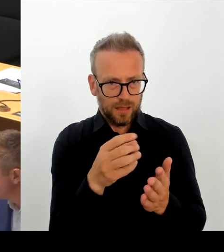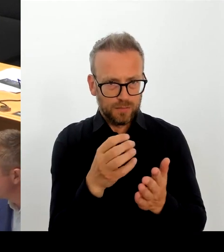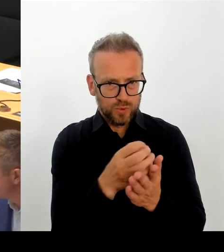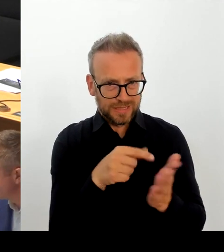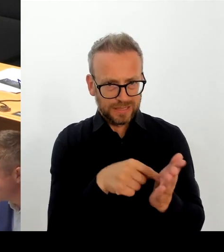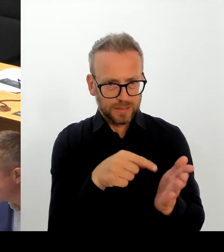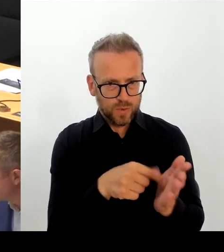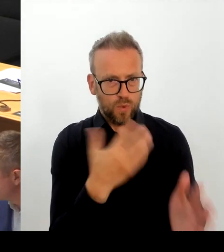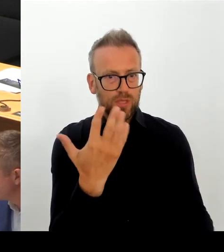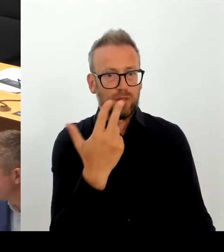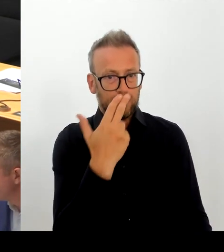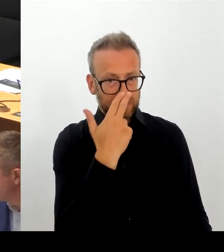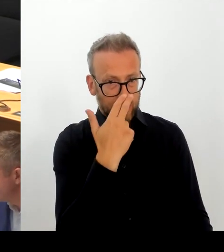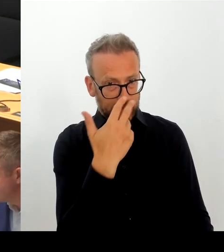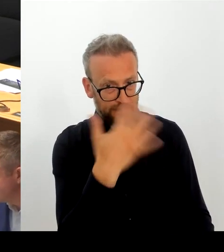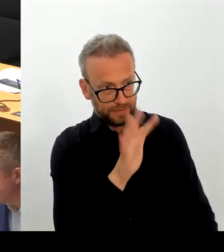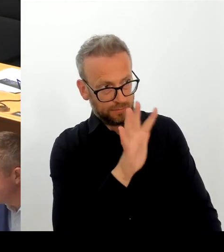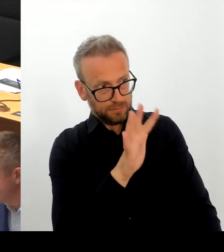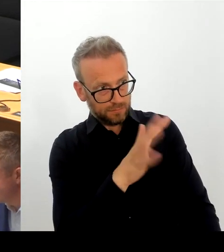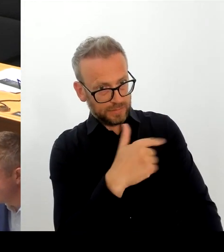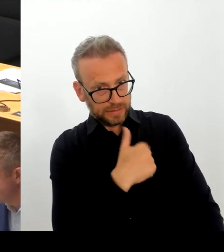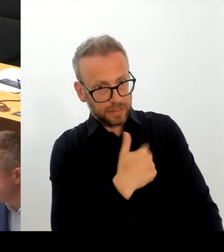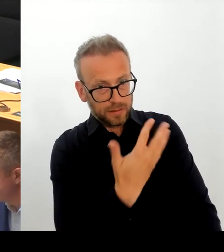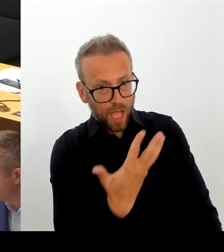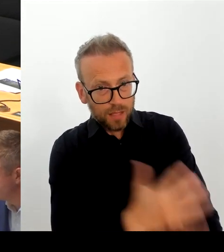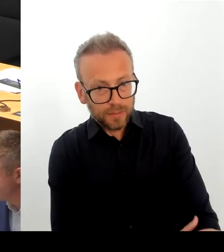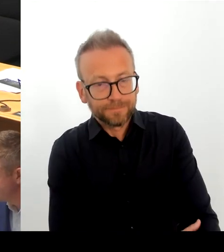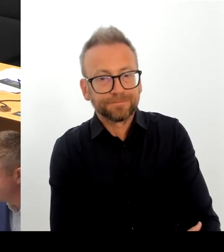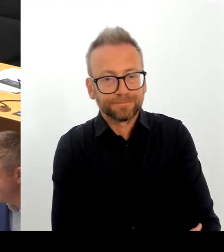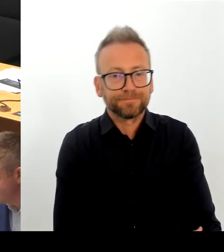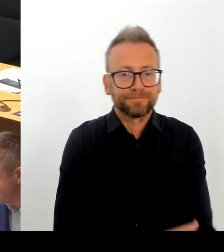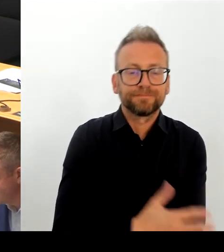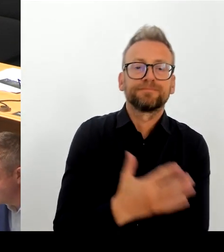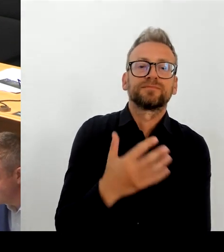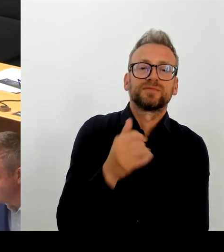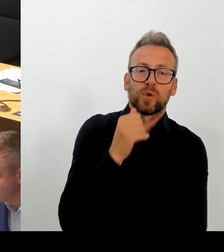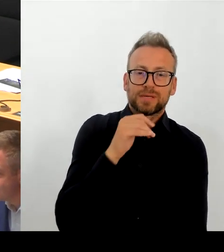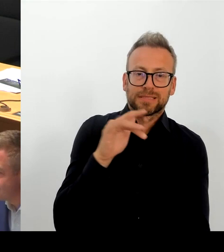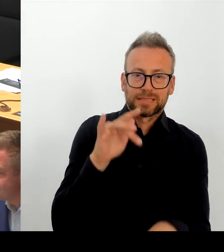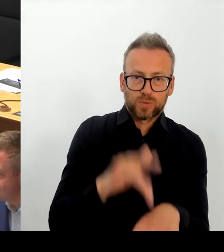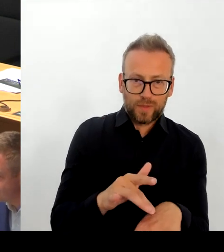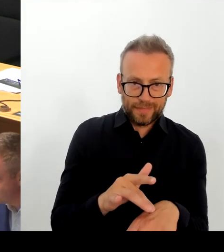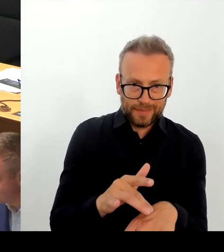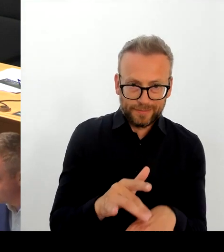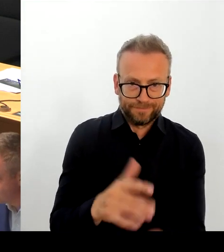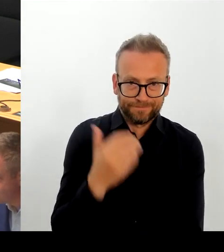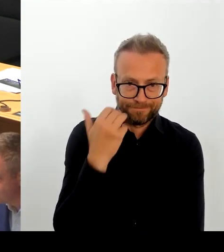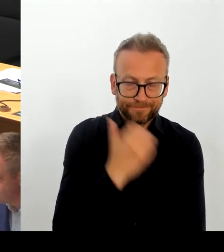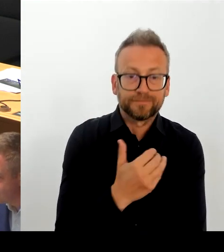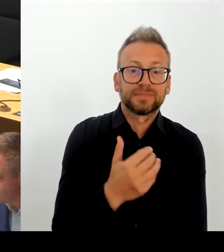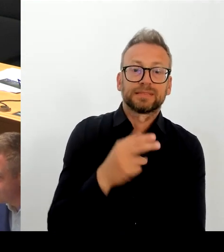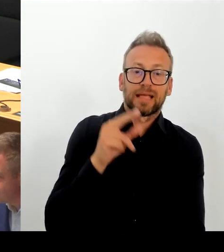des SPD-Landesvorstands - und das muss ich ganz deutlich sagen - falsch wiedergegeben. Ich schätze die